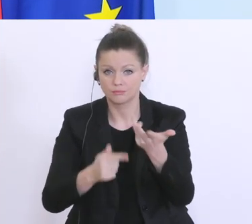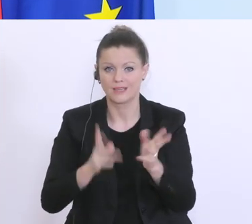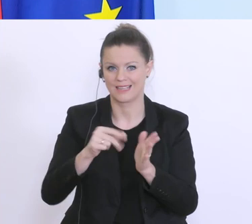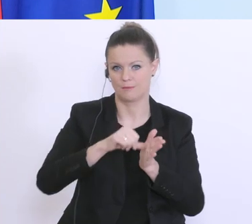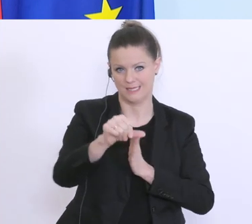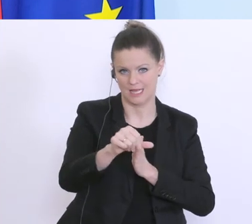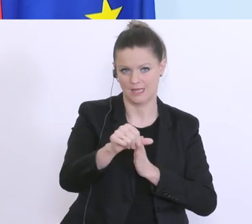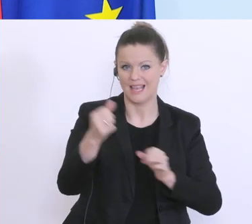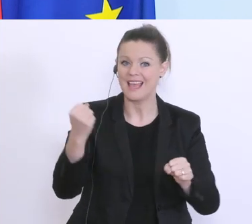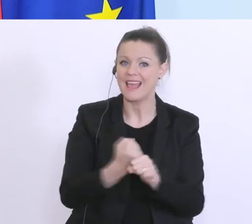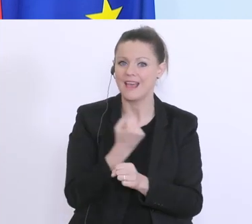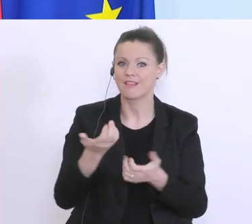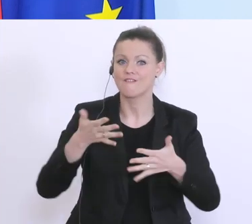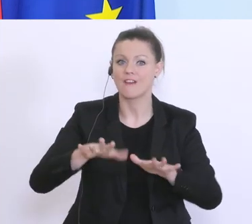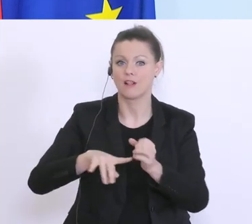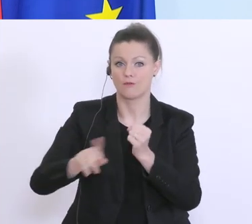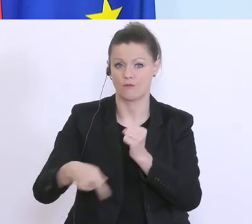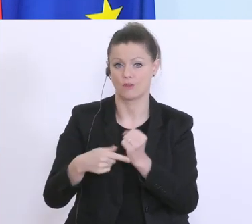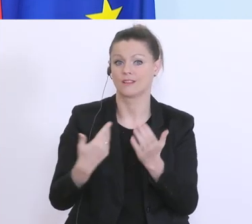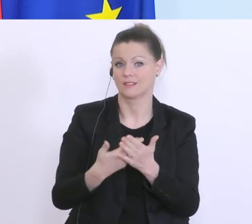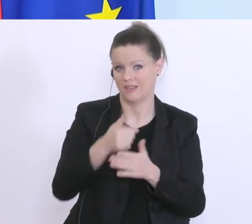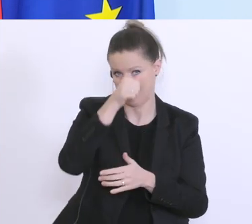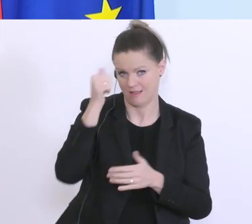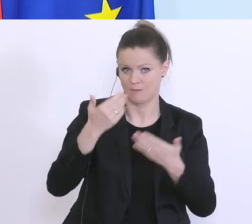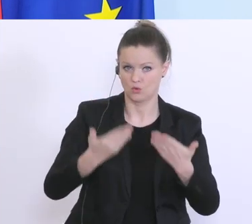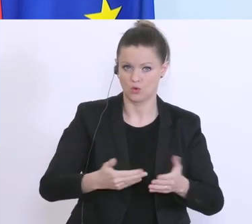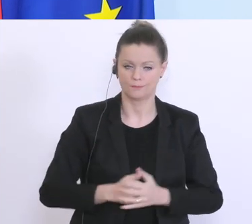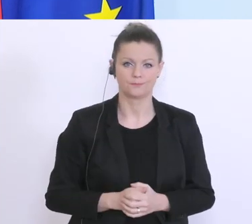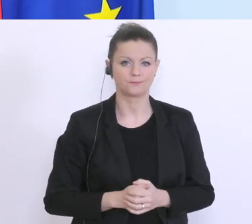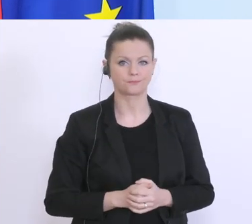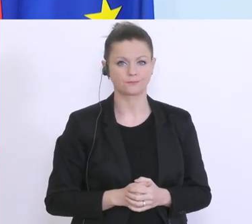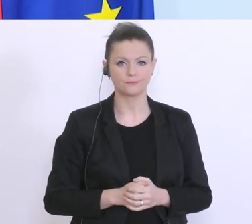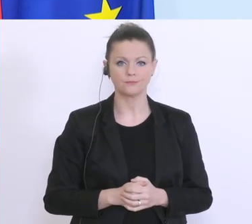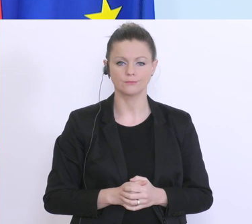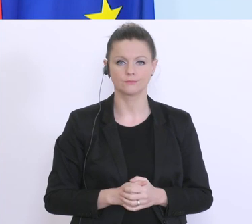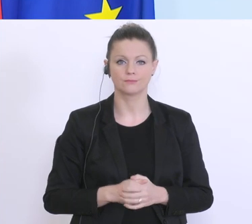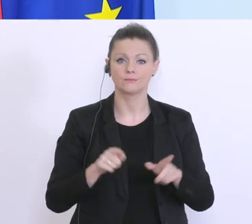dieser Härtefallfonds, deswegen heißt er auch so. Darüber hinaus gibt’s 15 Milliarden Euro